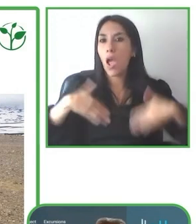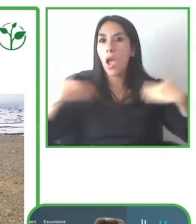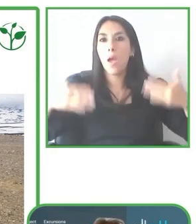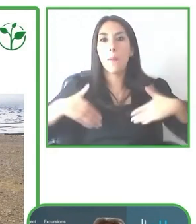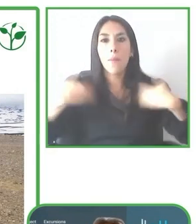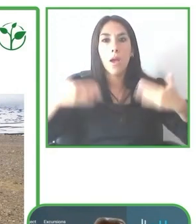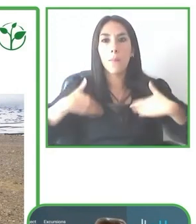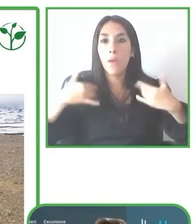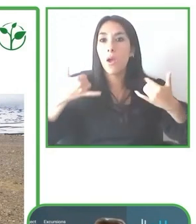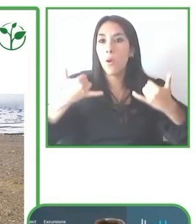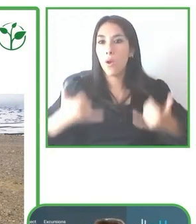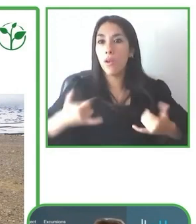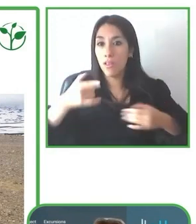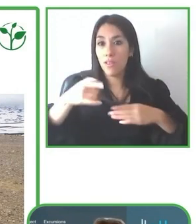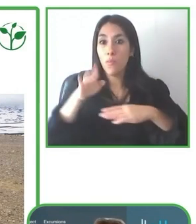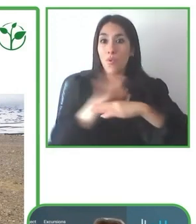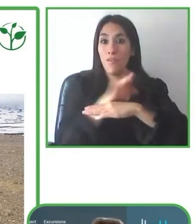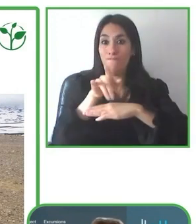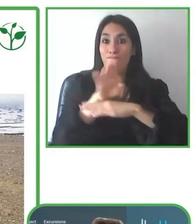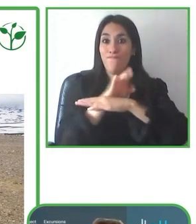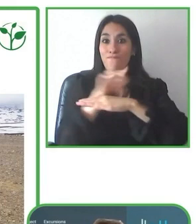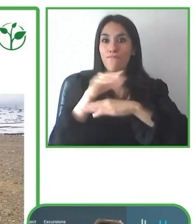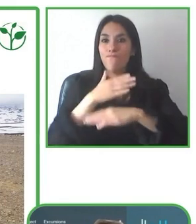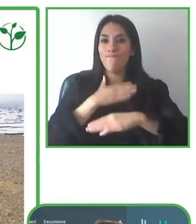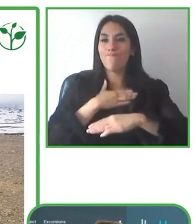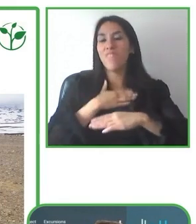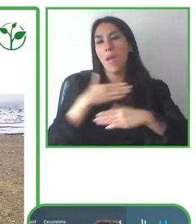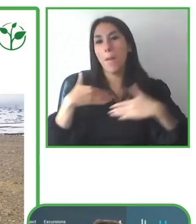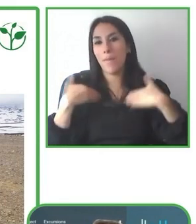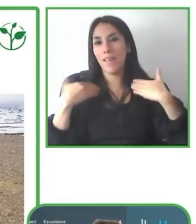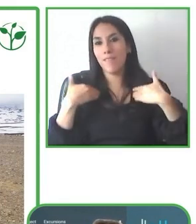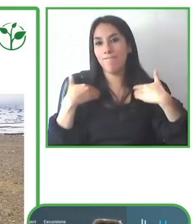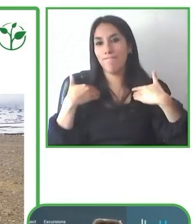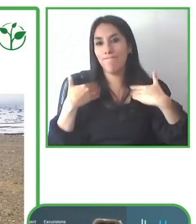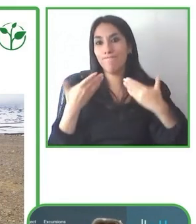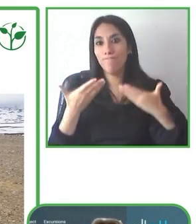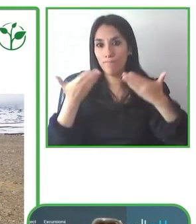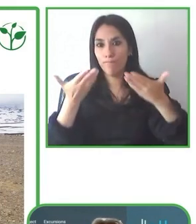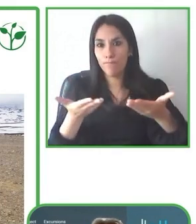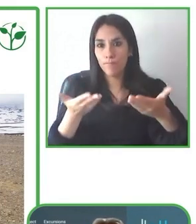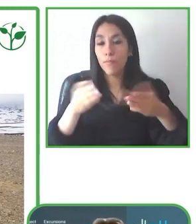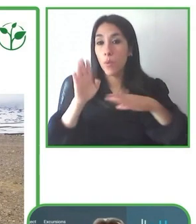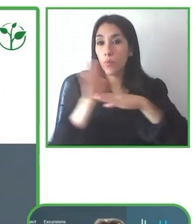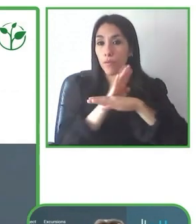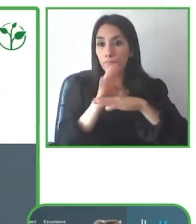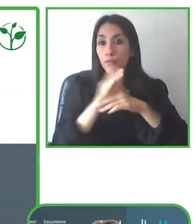Bastienne es también una empresaria siendo cofundadora del único Amazon Lodge accesible